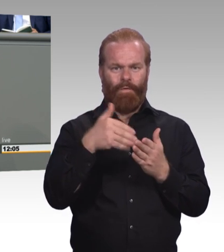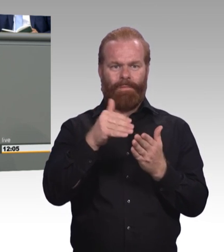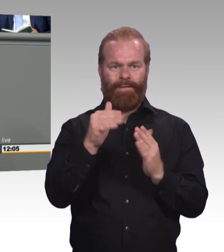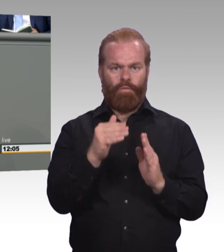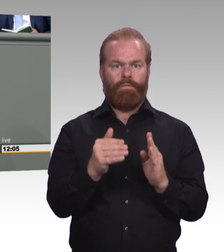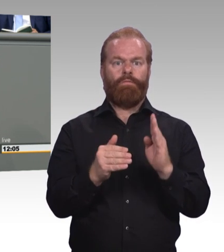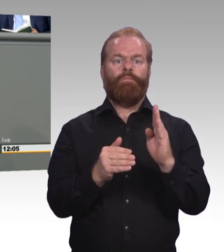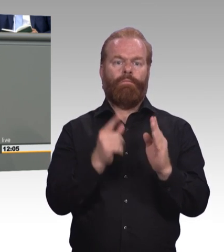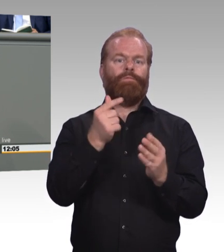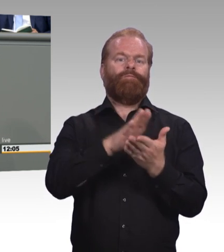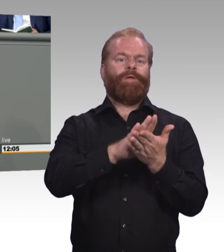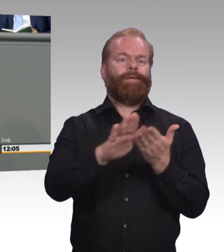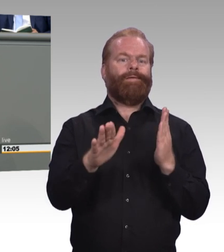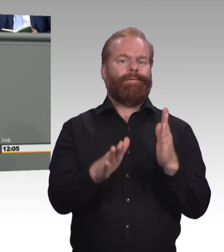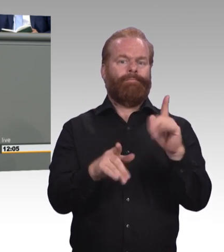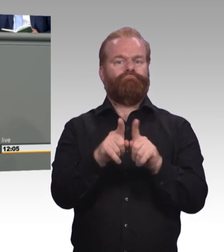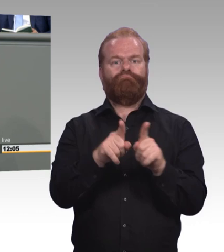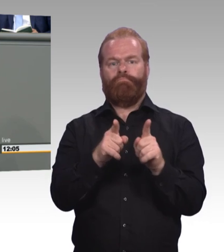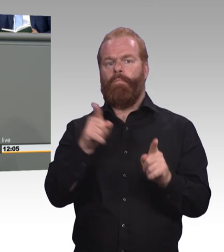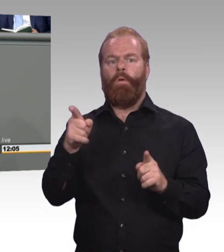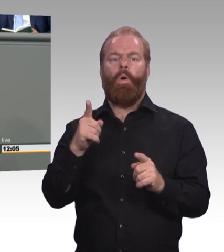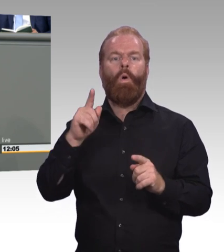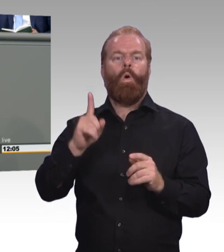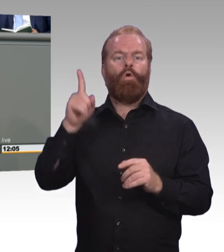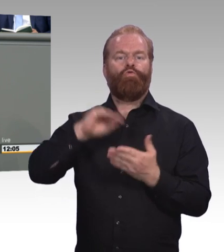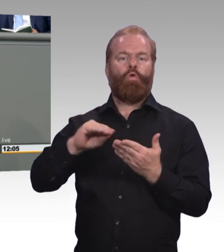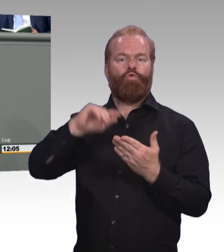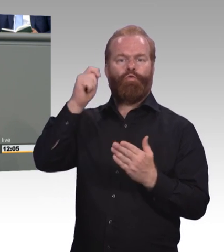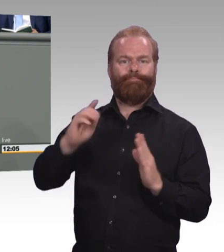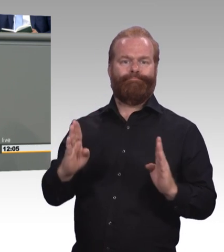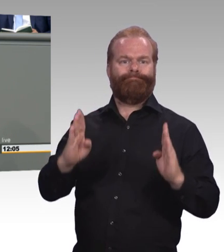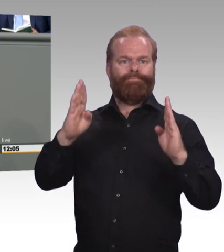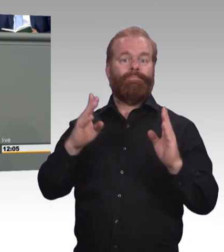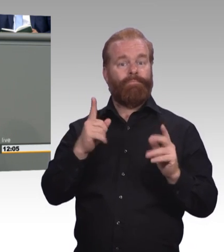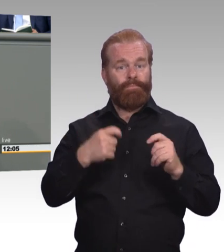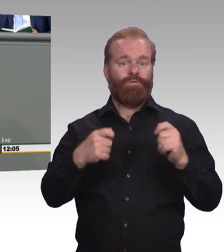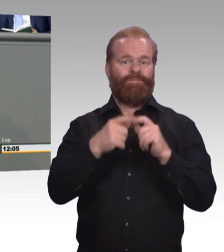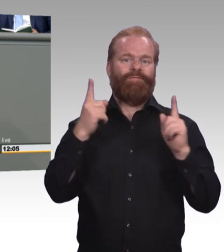Und für die Vergütung und Einstufung verbindlich machen. Wir brauchen mehr Master und mehr Meister.